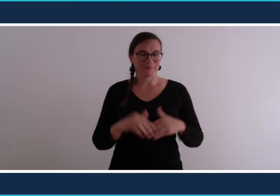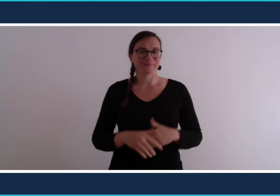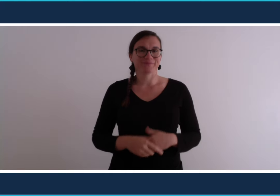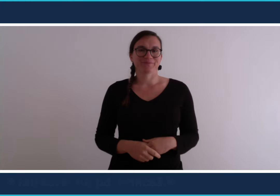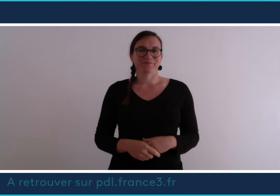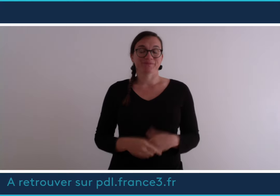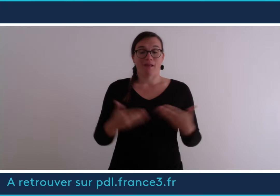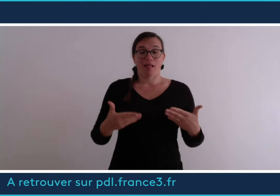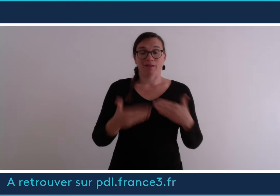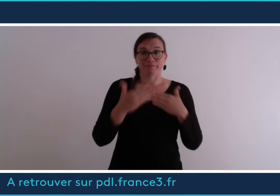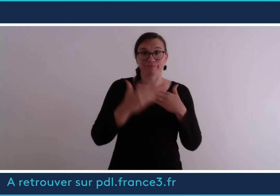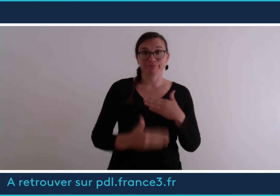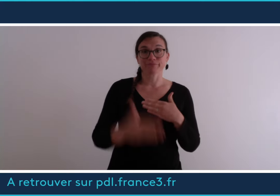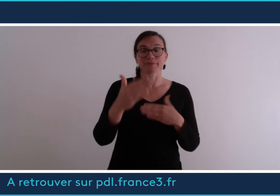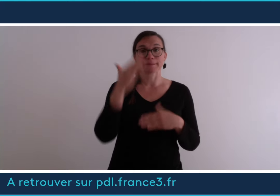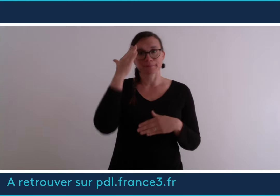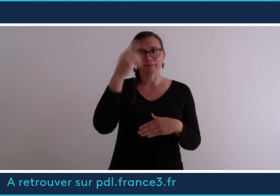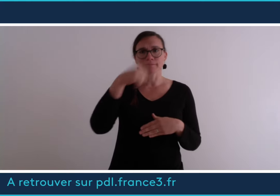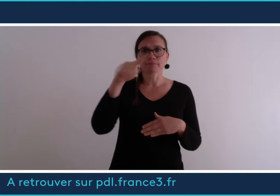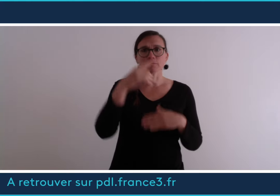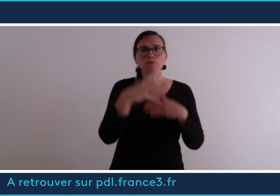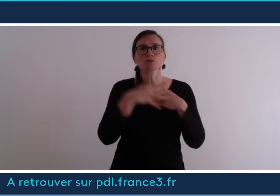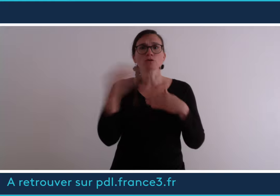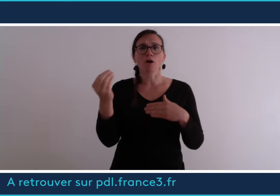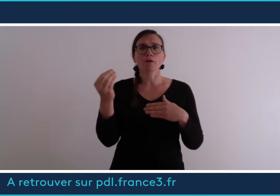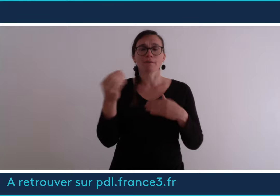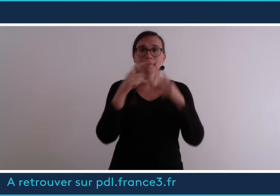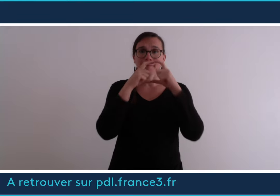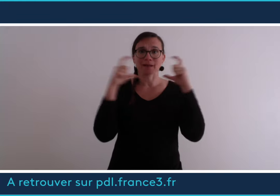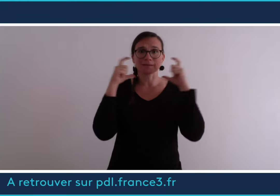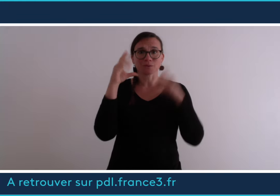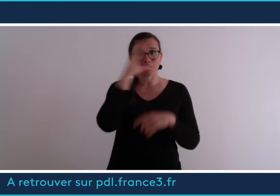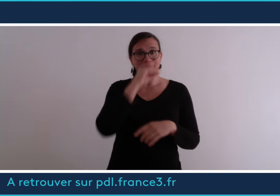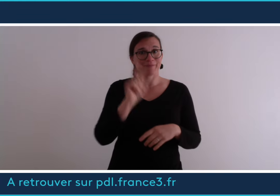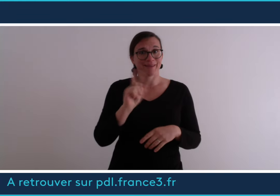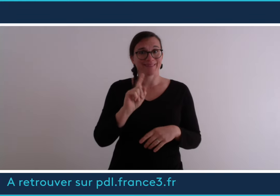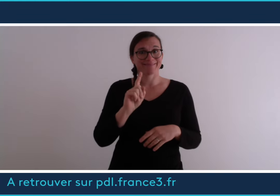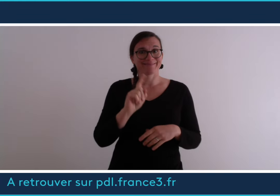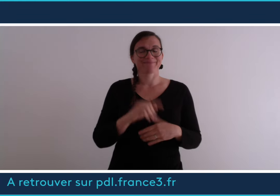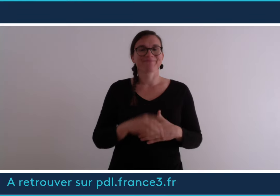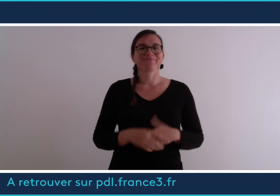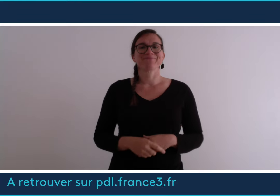D'ici là, si vous sortez n'oubliez pas de mettre votre masque